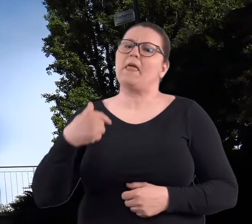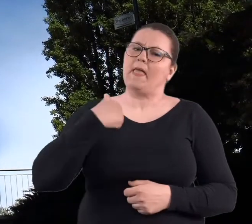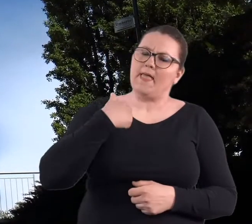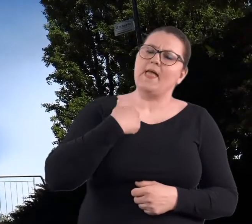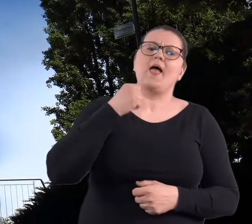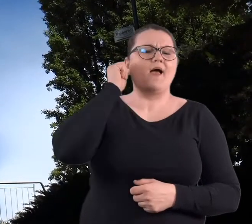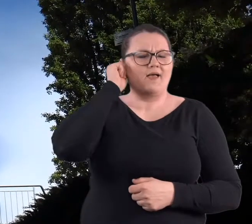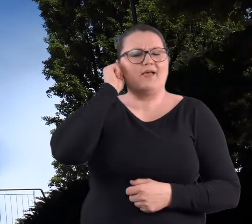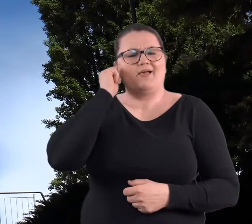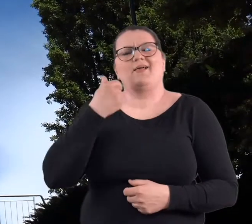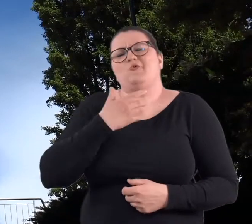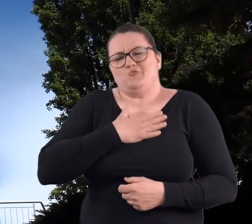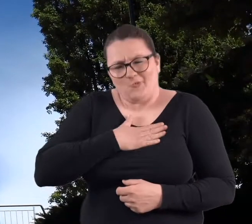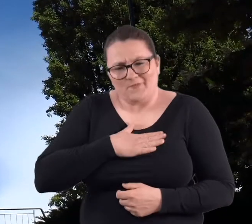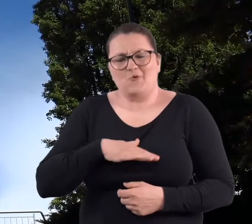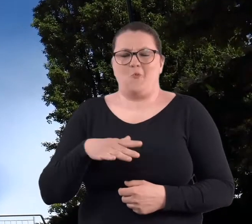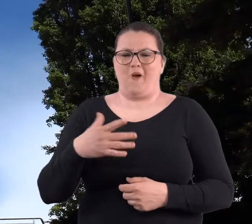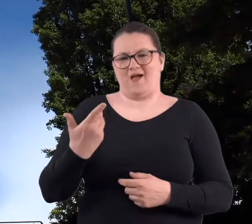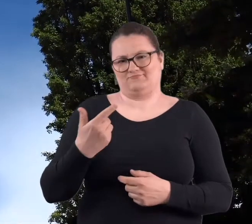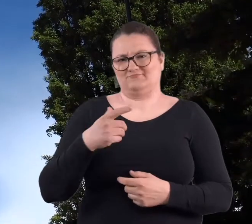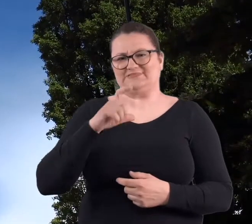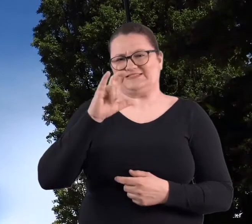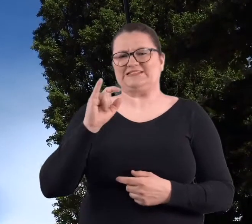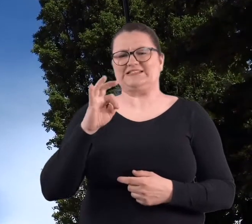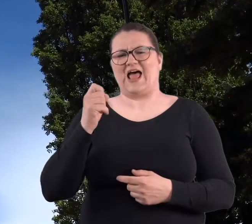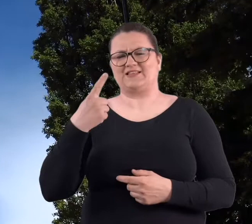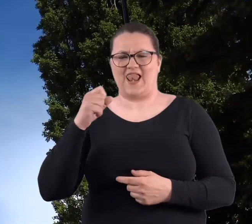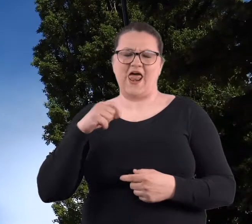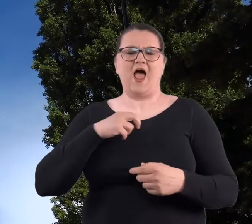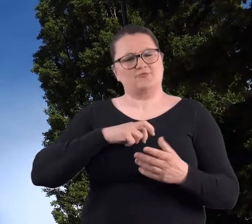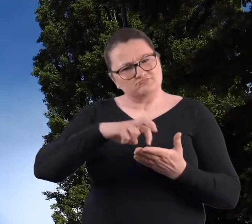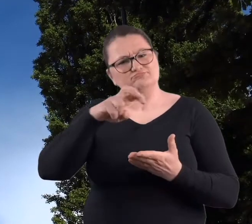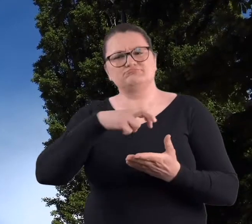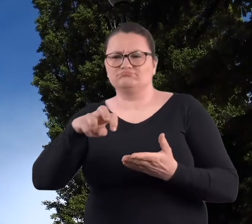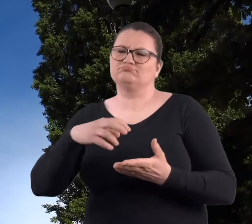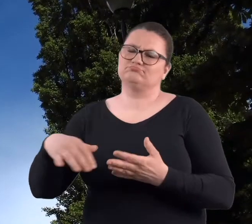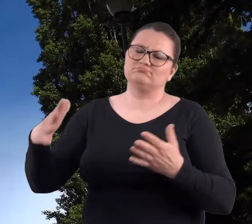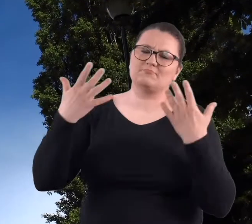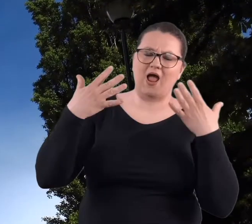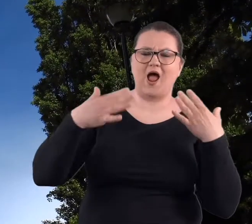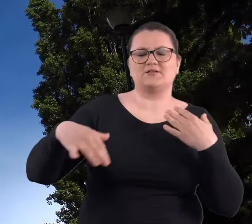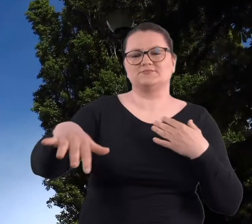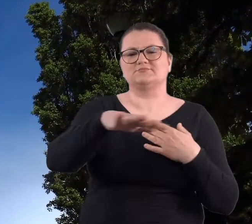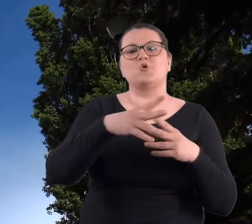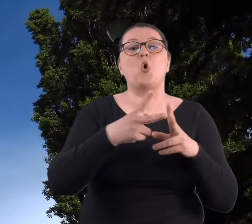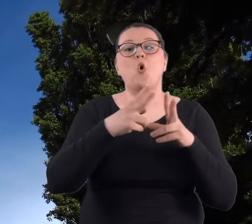Lubiłam na Cytadele chodzić w czasie studiów, dlatego, że